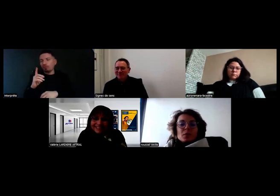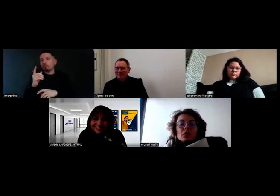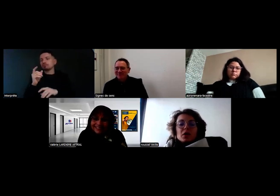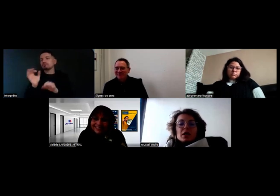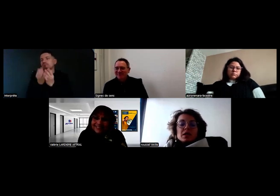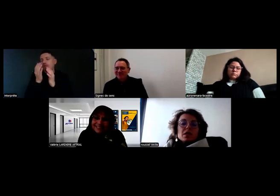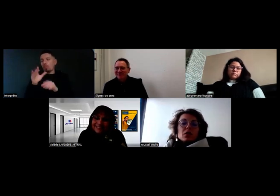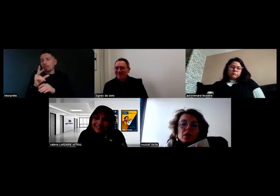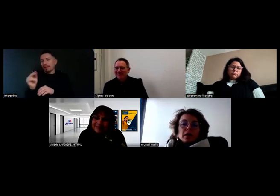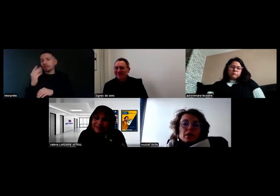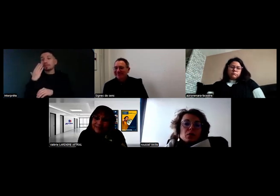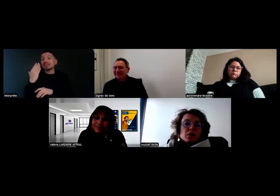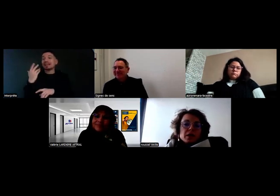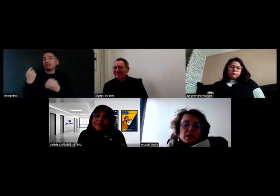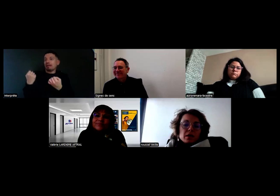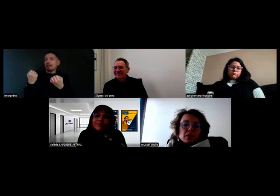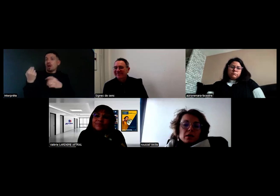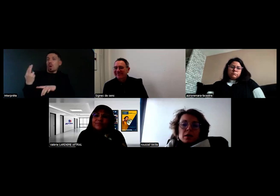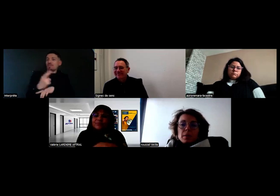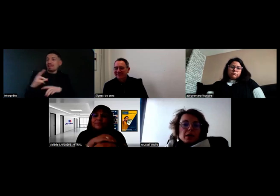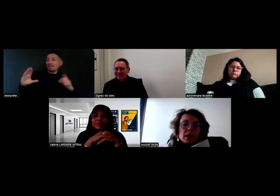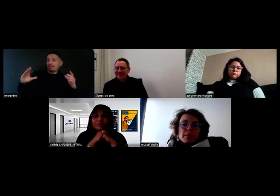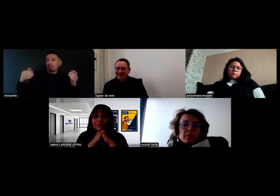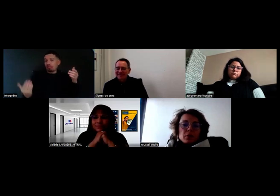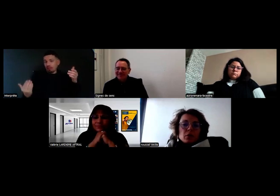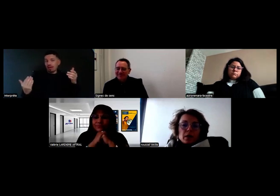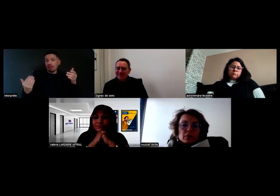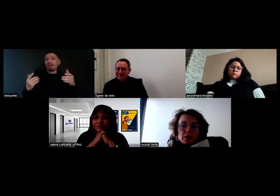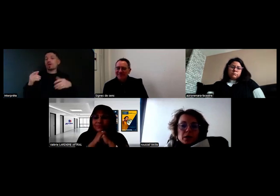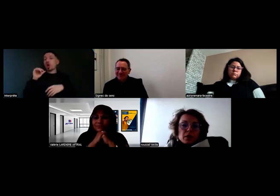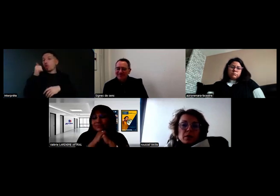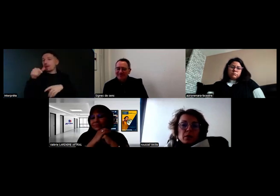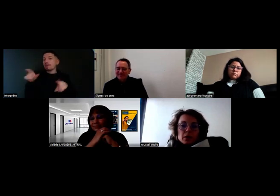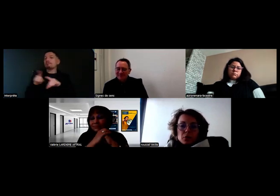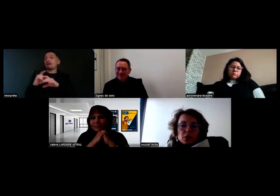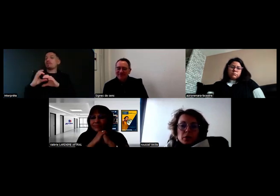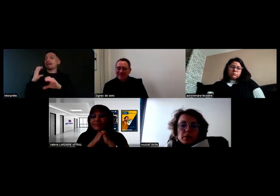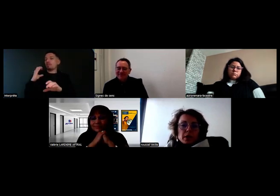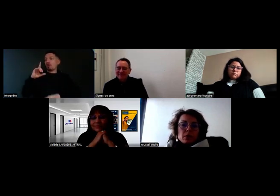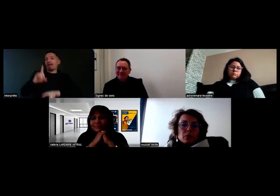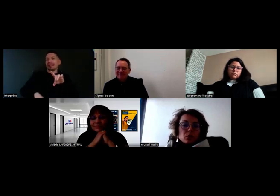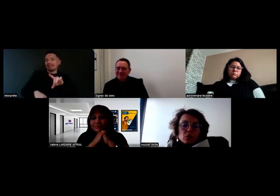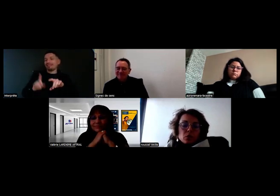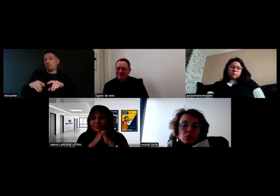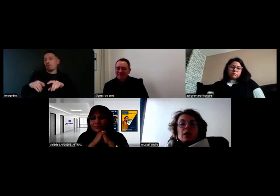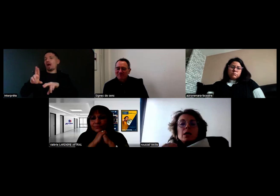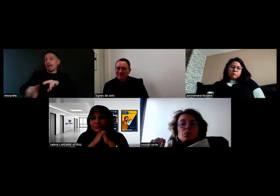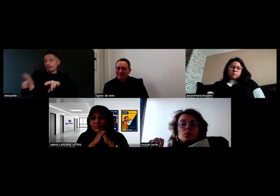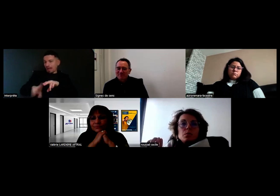Mais en tout cas, s'il revient avec un rétro cassé, il ne repartira pas avec le lendemain. Ça, on n'a pas le droit, il faut qu'il soit réparé pour le lendemain.